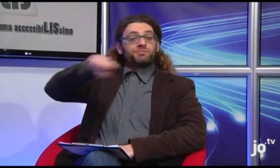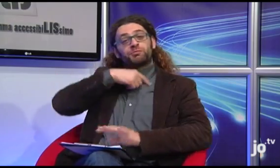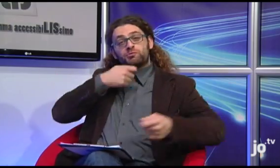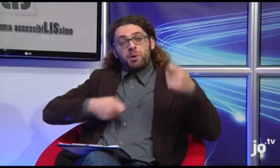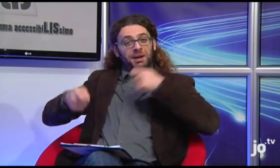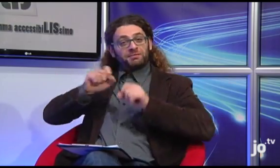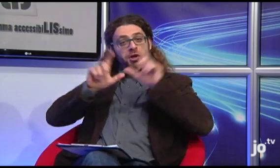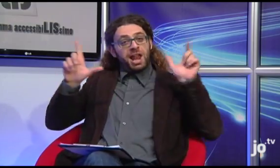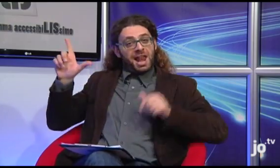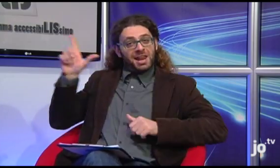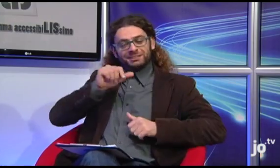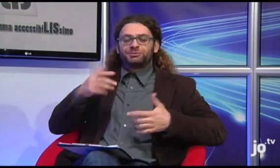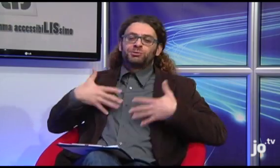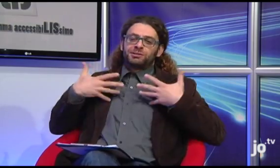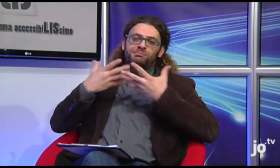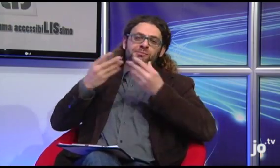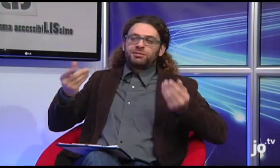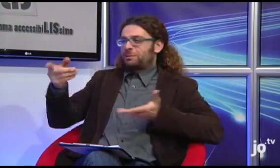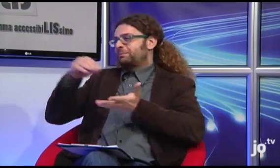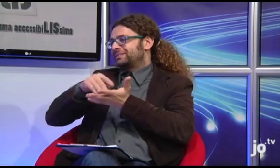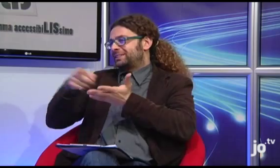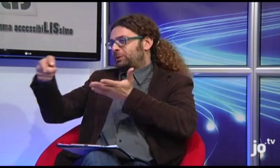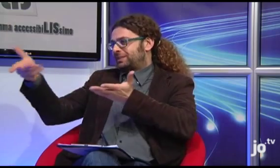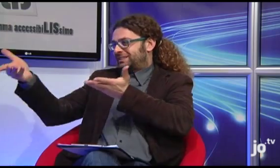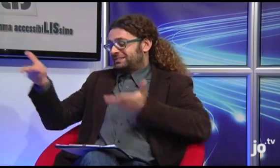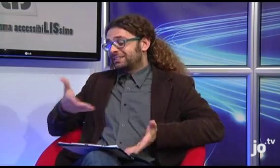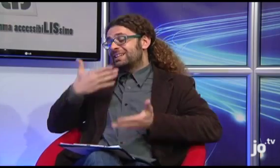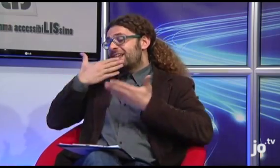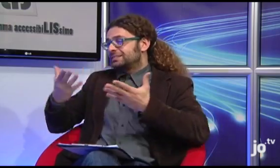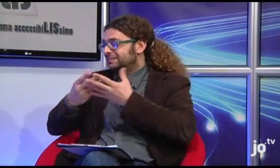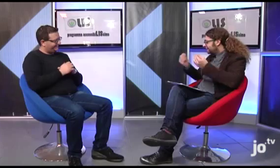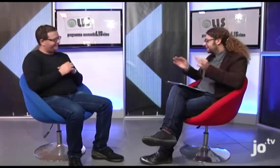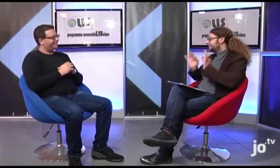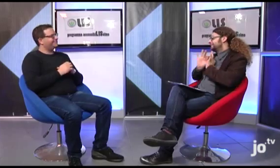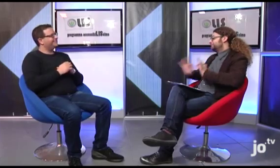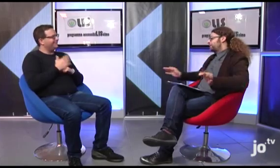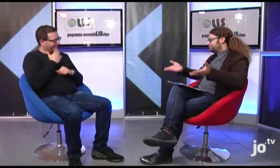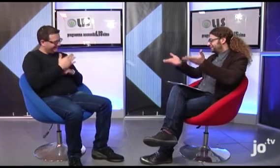La cooperativa OnLIS è davvero felice di averti avuto qui come ospite. Grazie per la tua disponibilità!